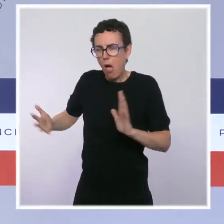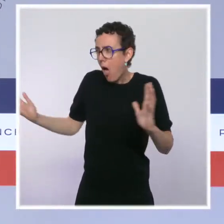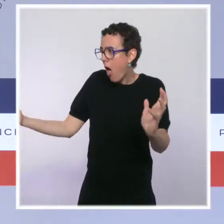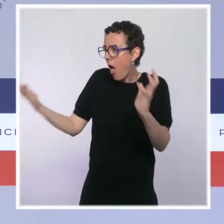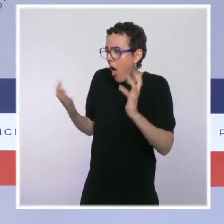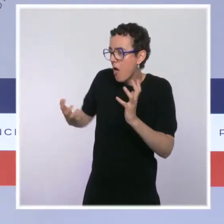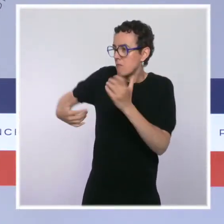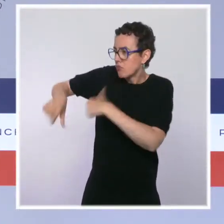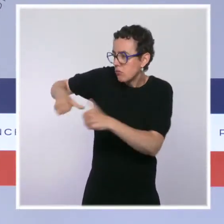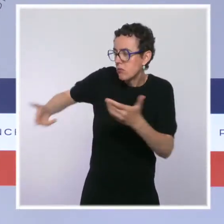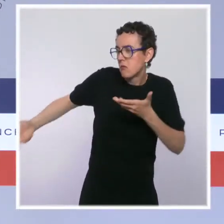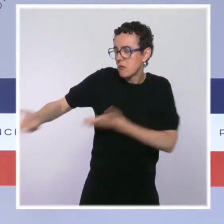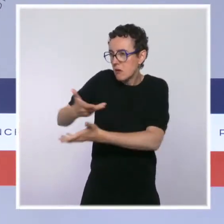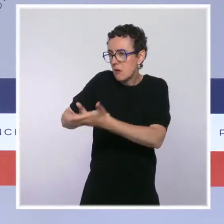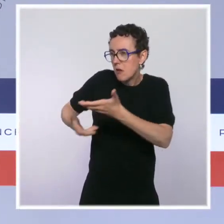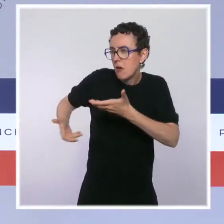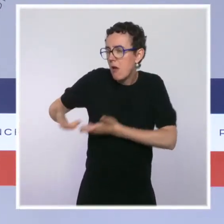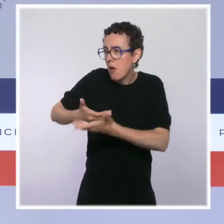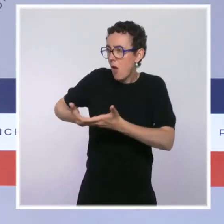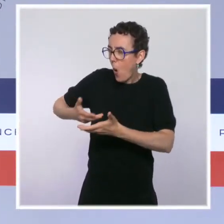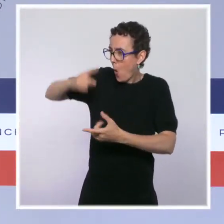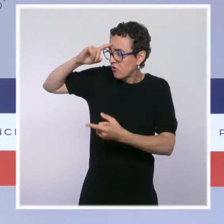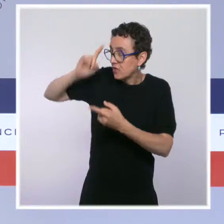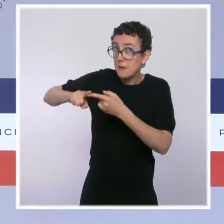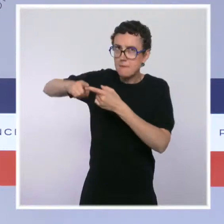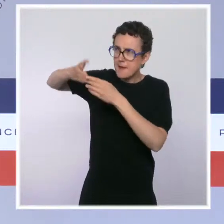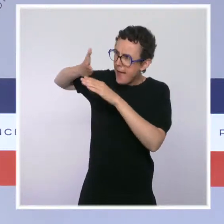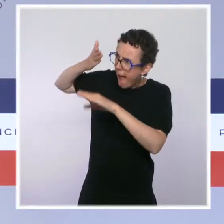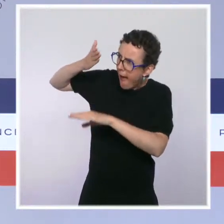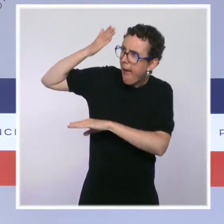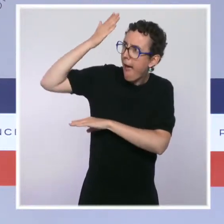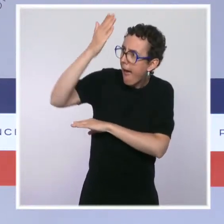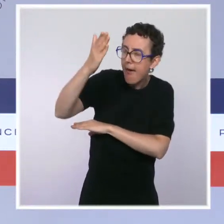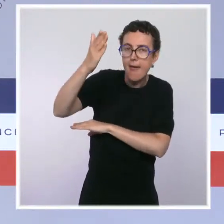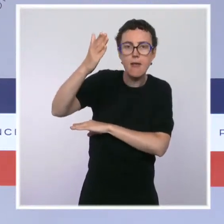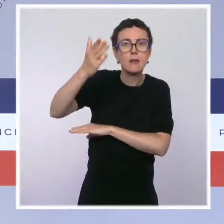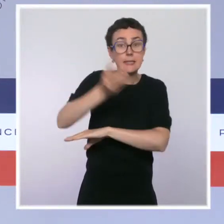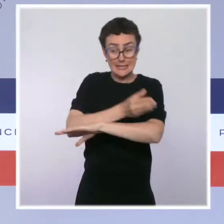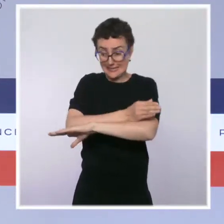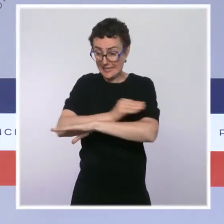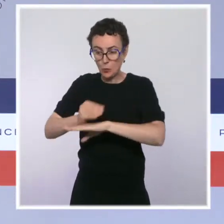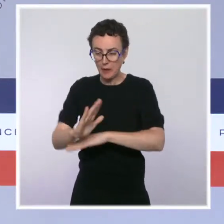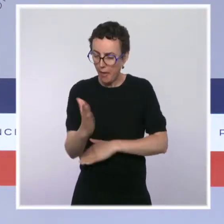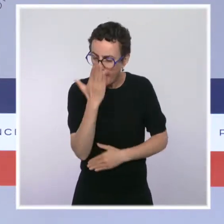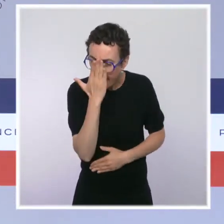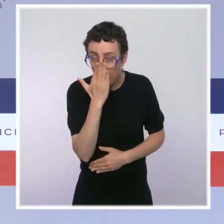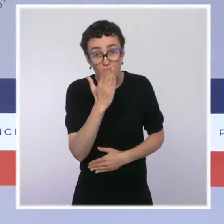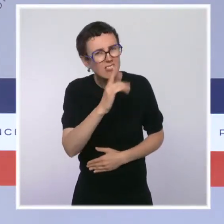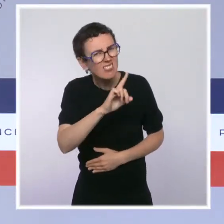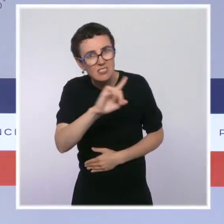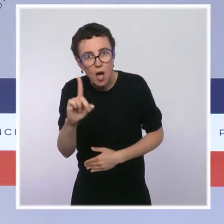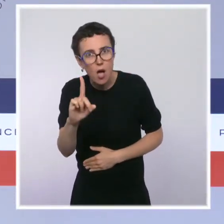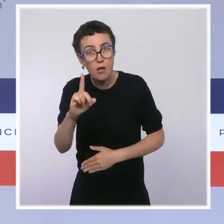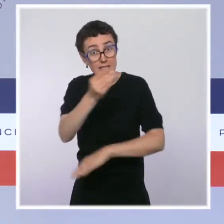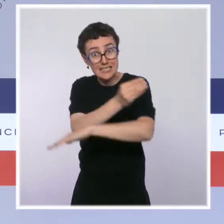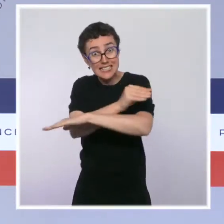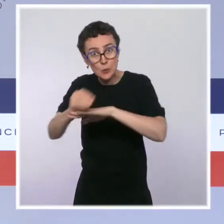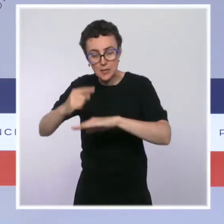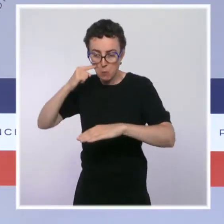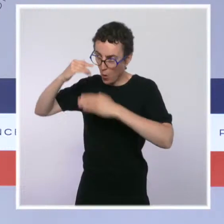plus durables en s'inscrivant sur le temps long, parce que la sécurité, c'est aussi une affaire de temps long. Et si on veut changer profondément la manière dont nos policiers et